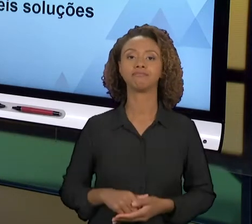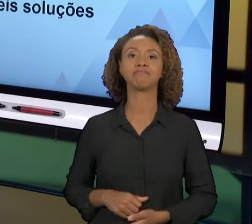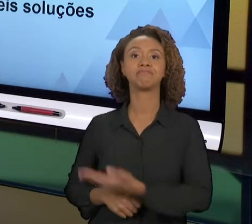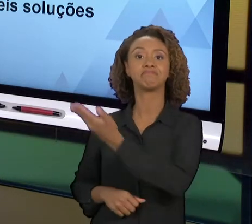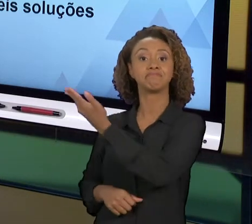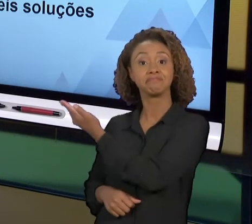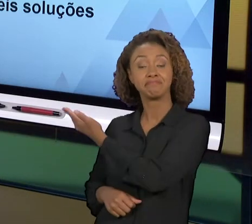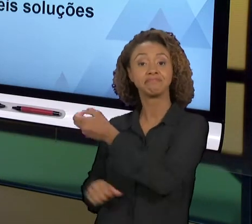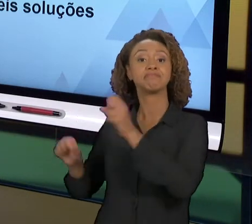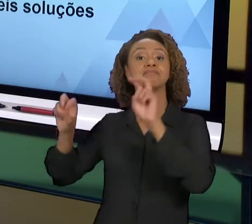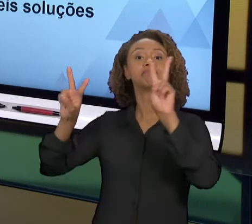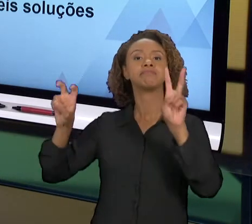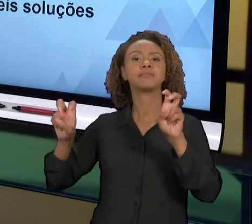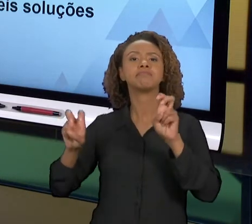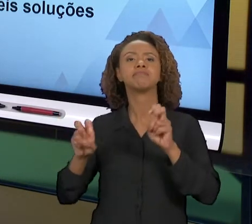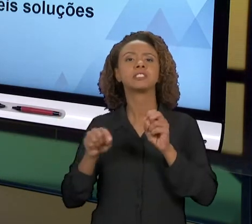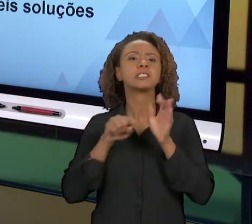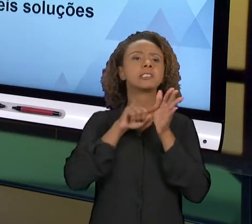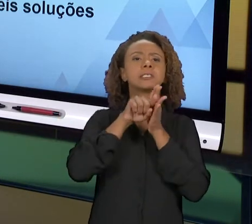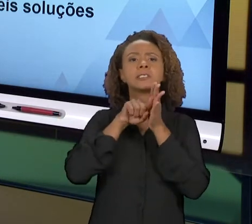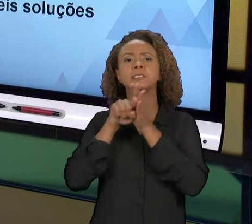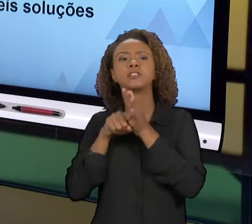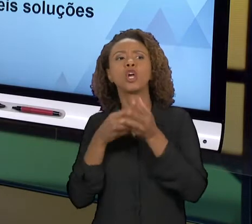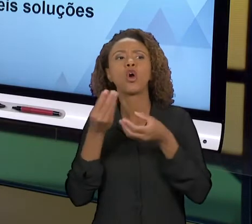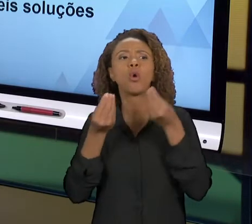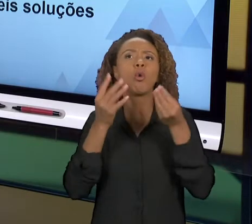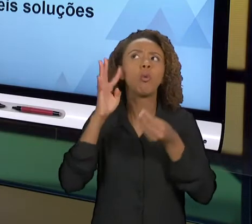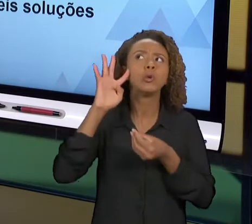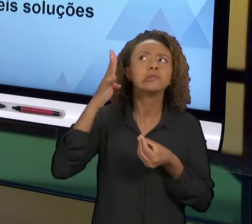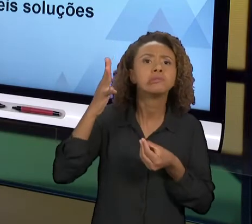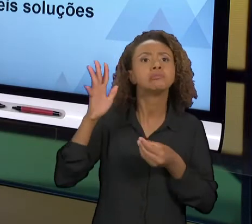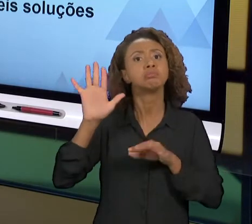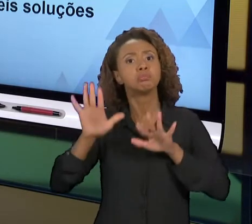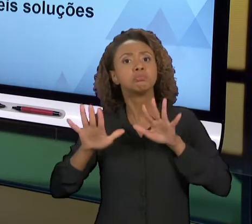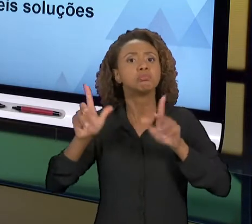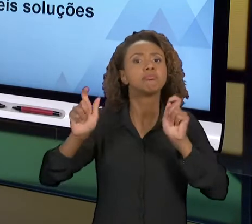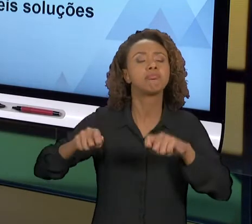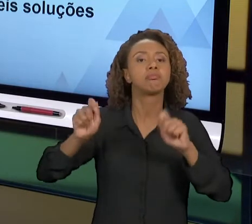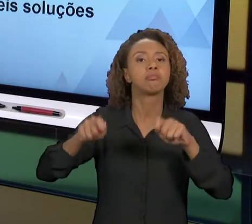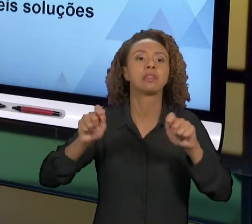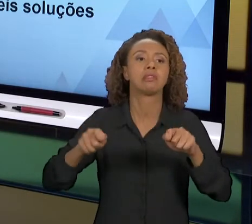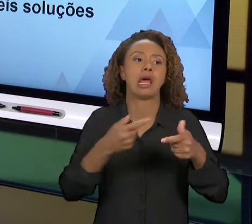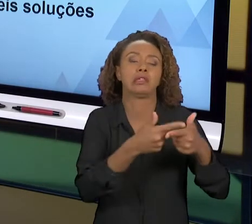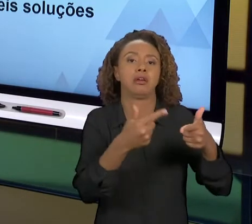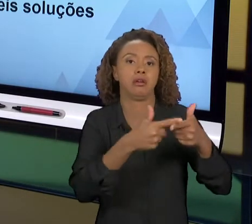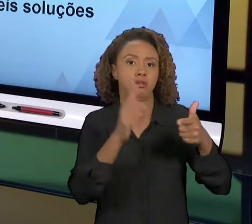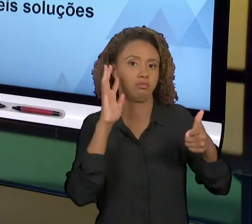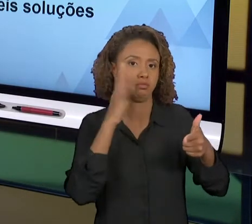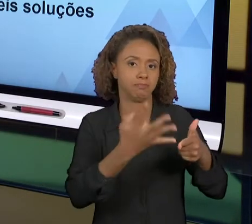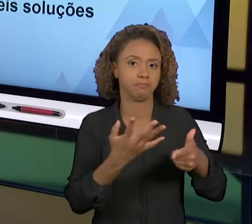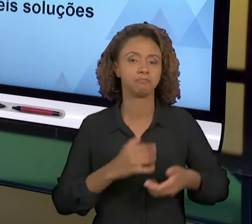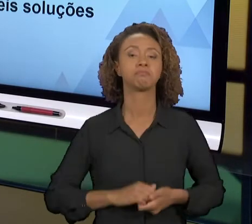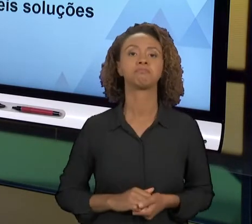SOLUÇÕES PARA O PROBLEMA. NA AULA DE HOJE A GENTE VAI VER ALGUMAS FERRAMENTAS QUE VÃO AUXILIAR OS